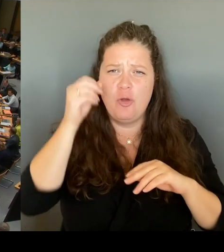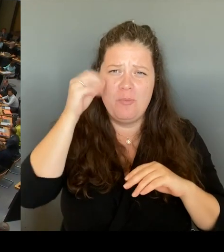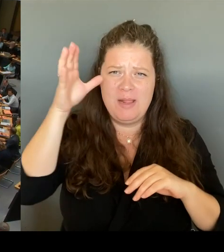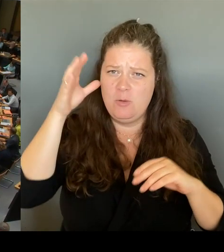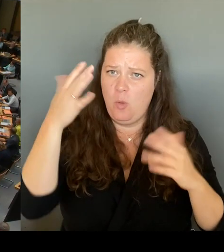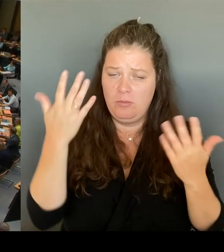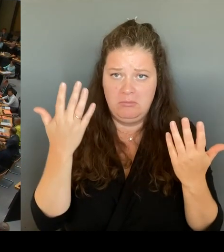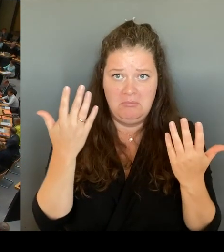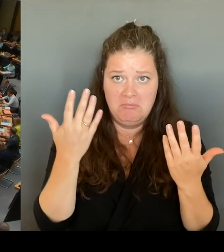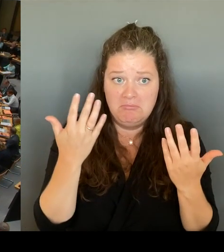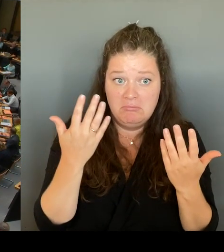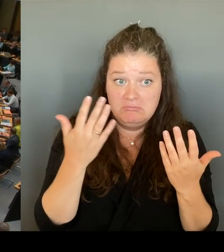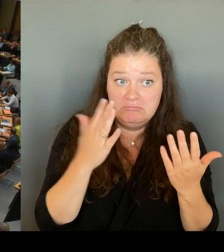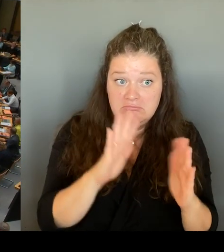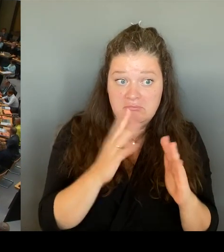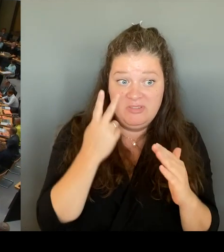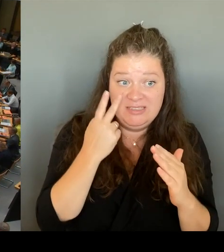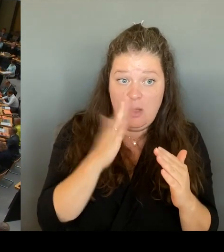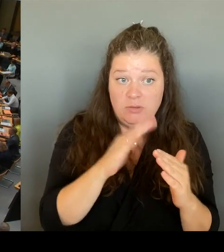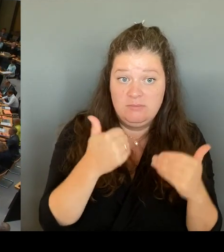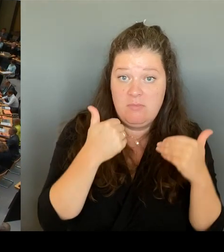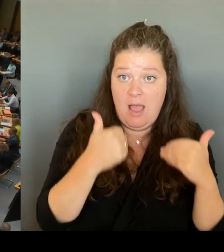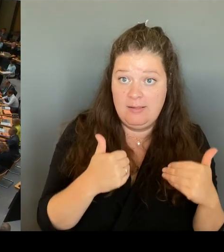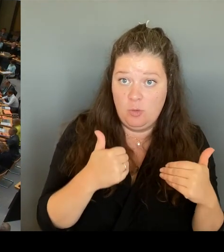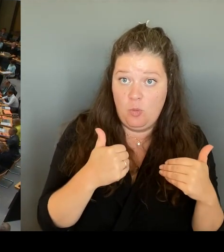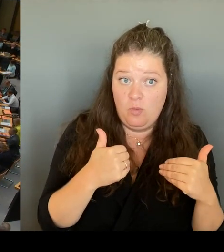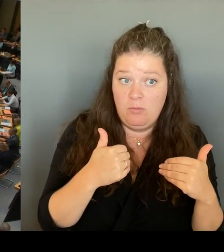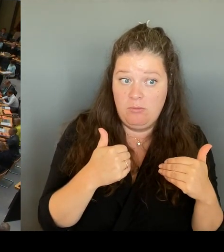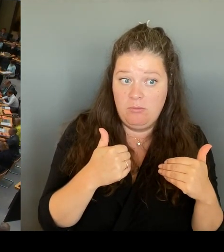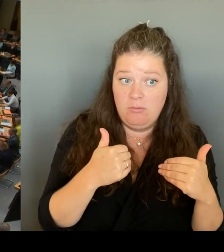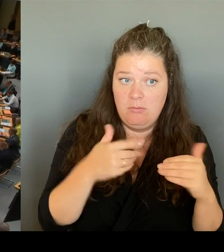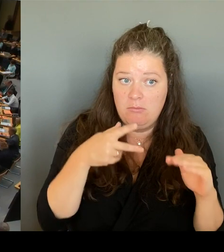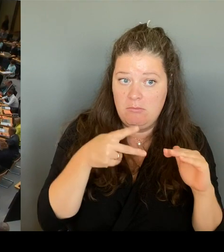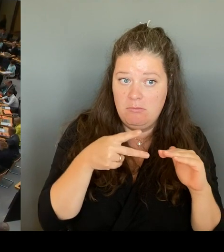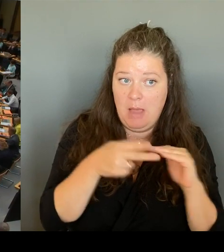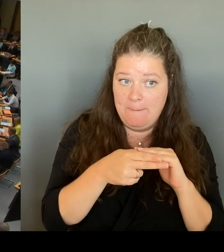ist wieder so, jetzt ist es wieder da. Frau Präsidentin!